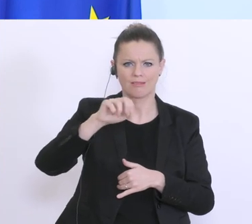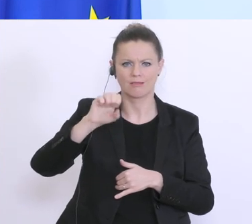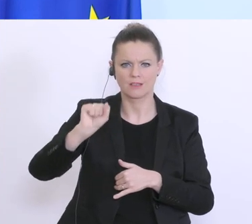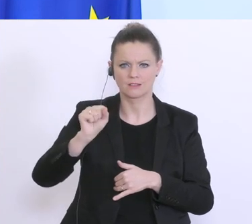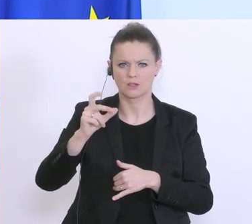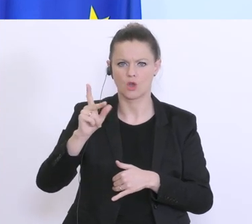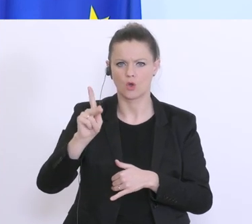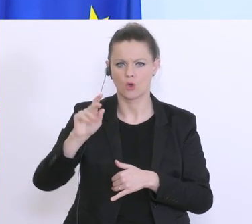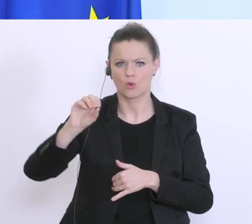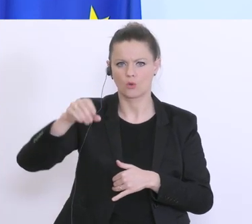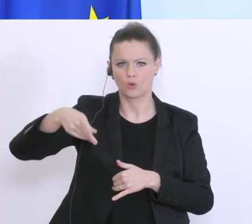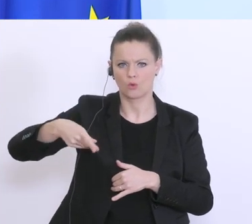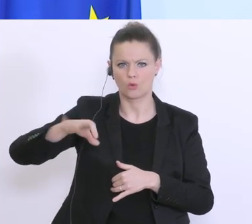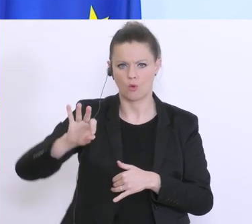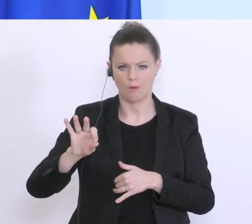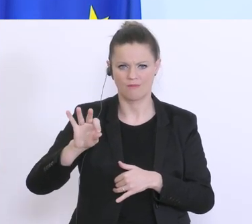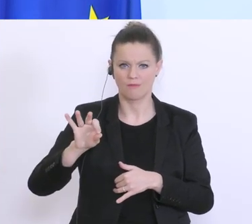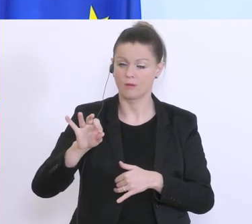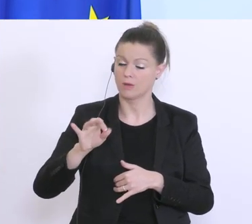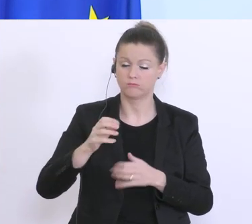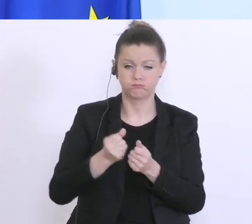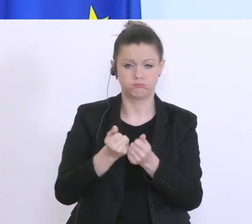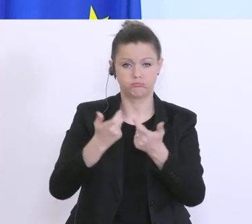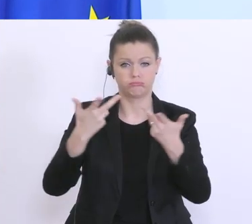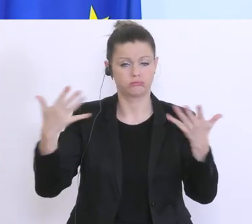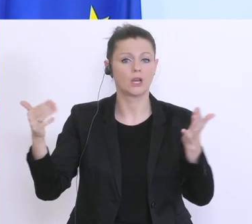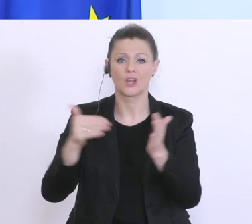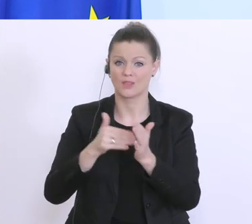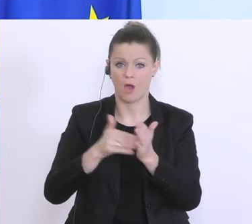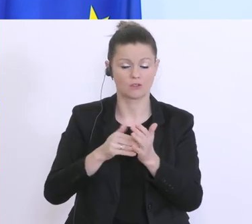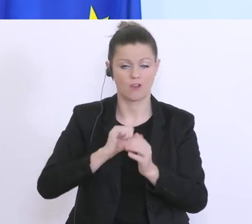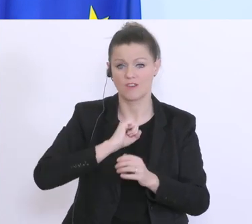möglich versucht, hier abzuarbeiten, aber das braucht natürlich auch ein wenig Zeit,